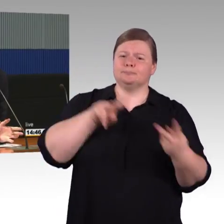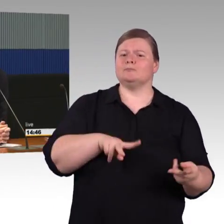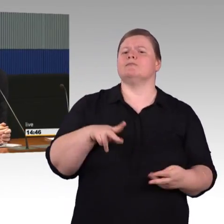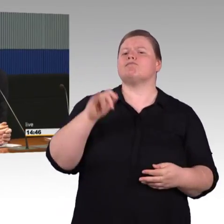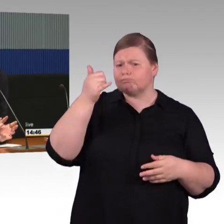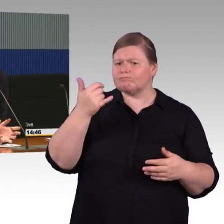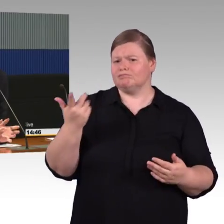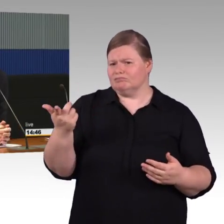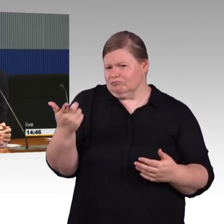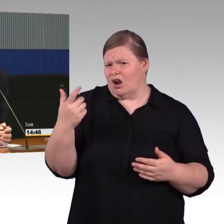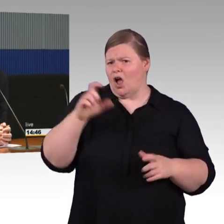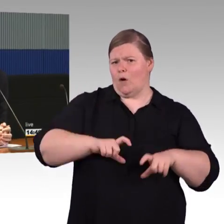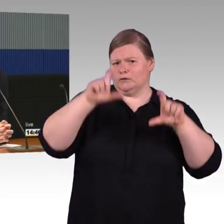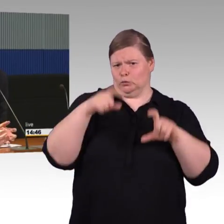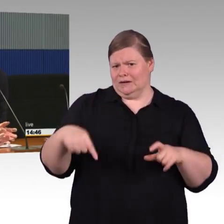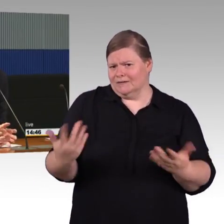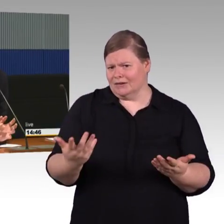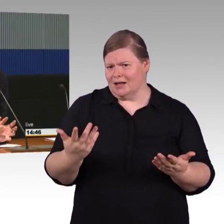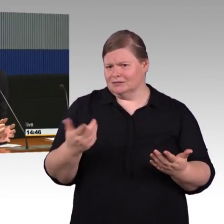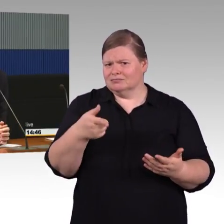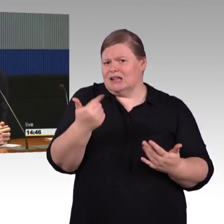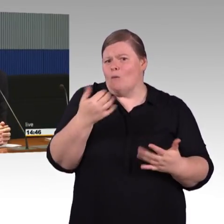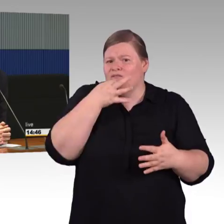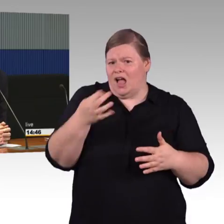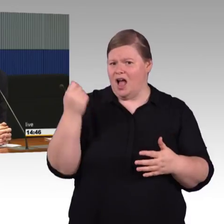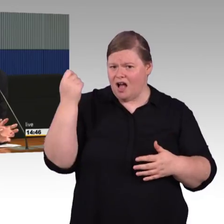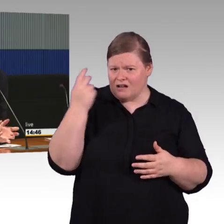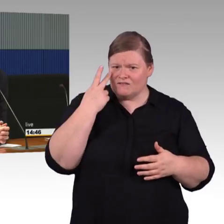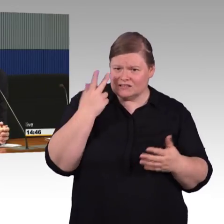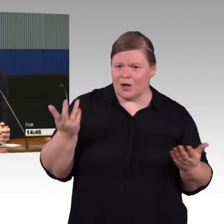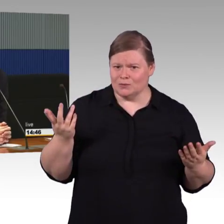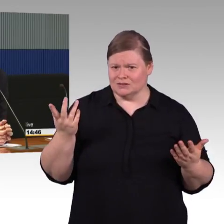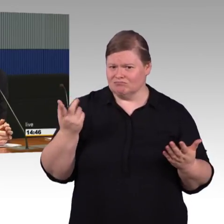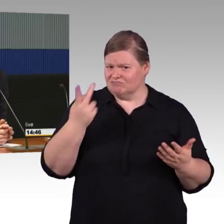einen Bestandsbahnsteig, dann würde man da ein Aufzugshaus reinsetzen, damit man einen Aufzug schaffen kann.